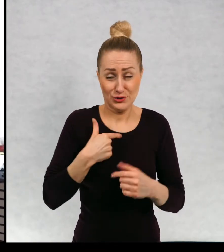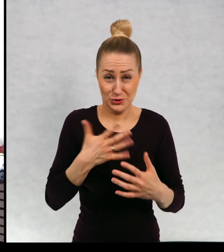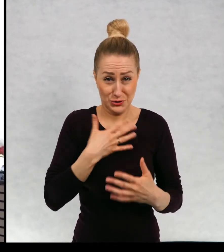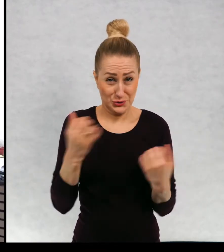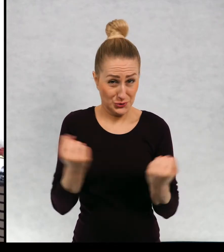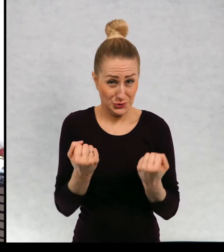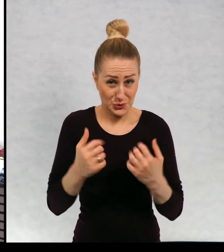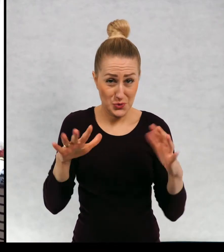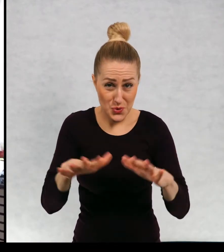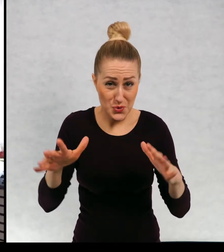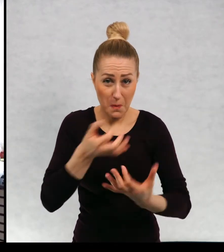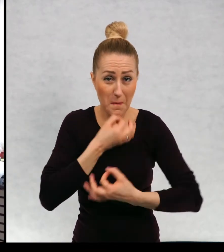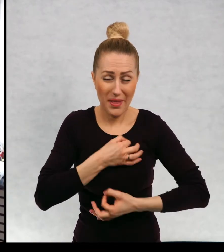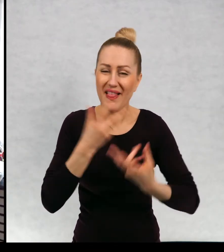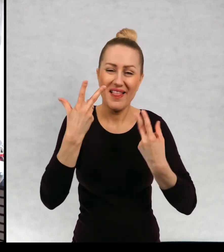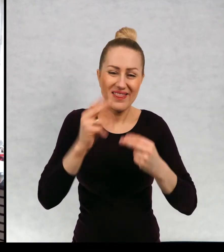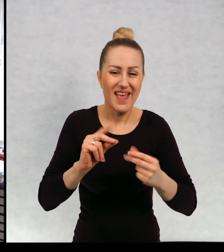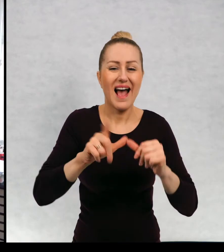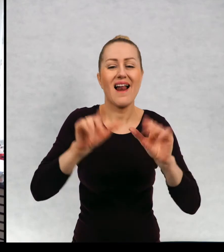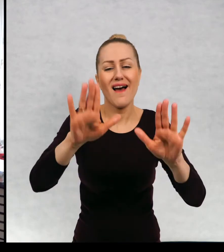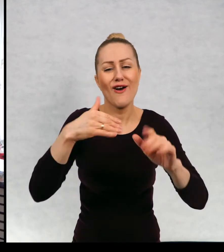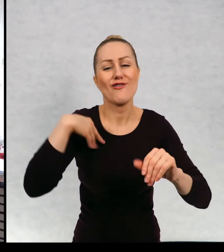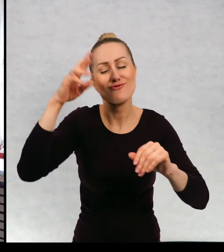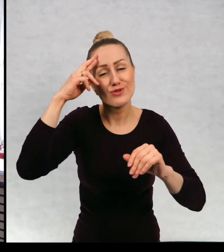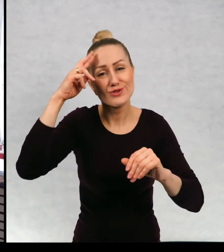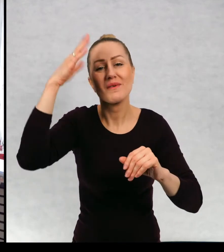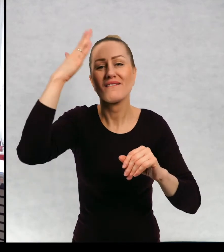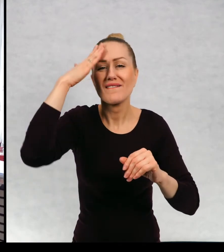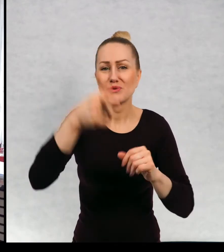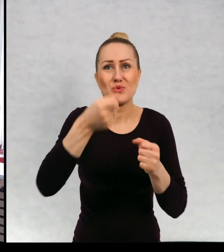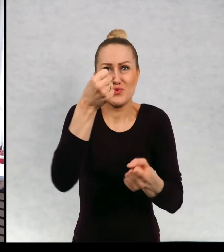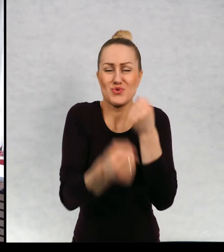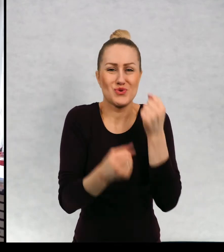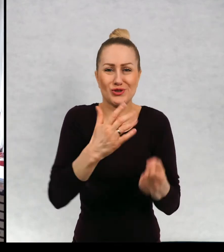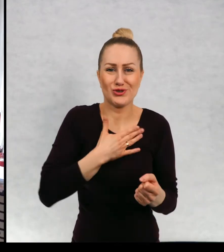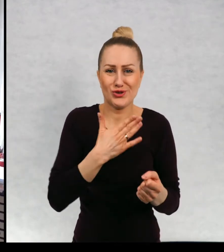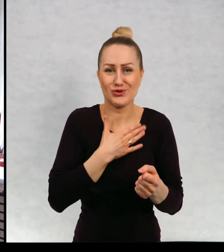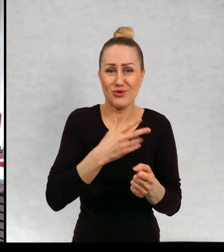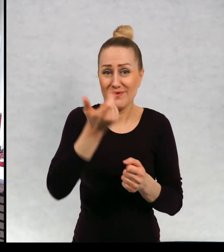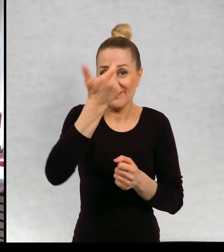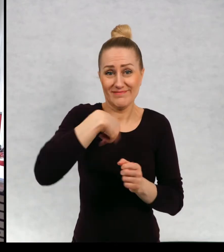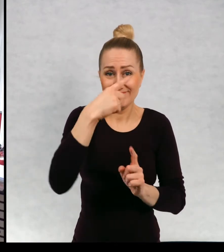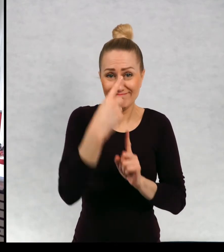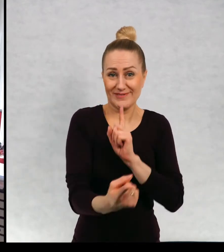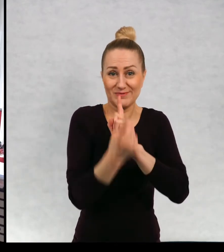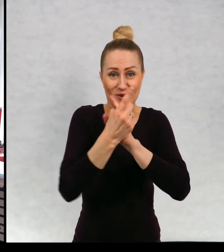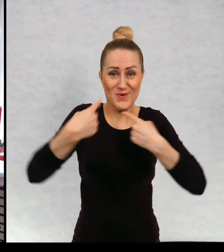No ciężko jest tak pytać osoby, z którą się, której się nie widziało.